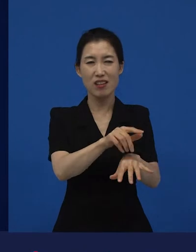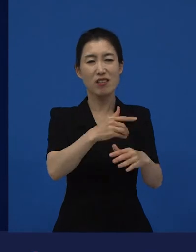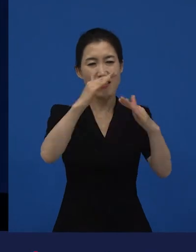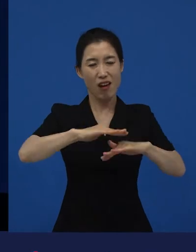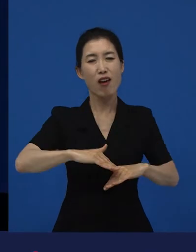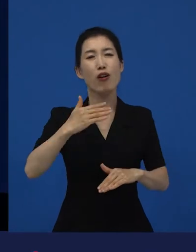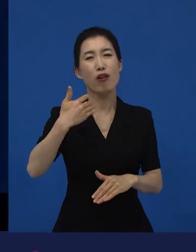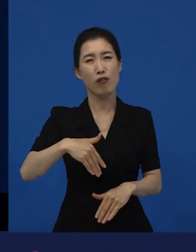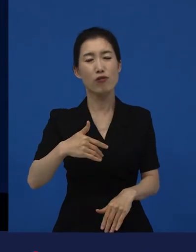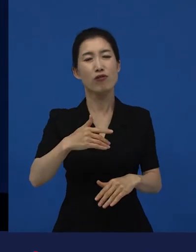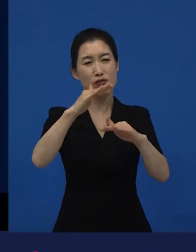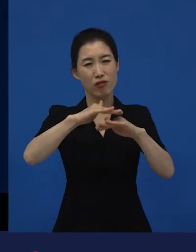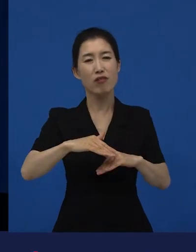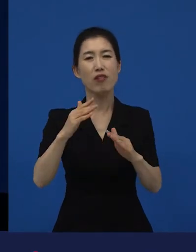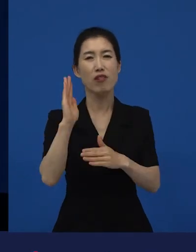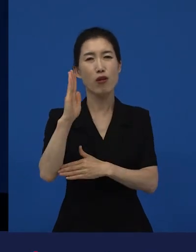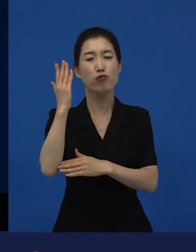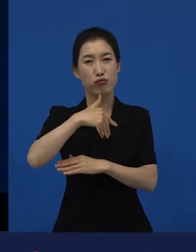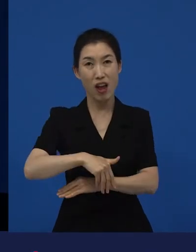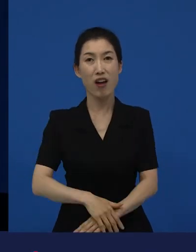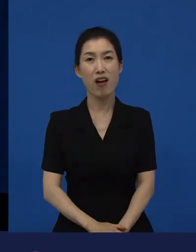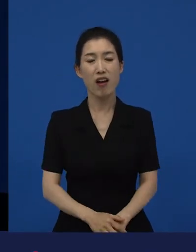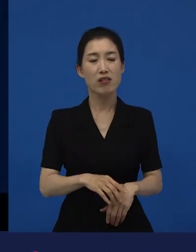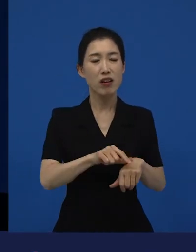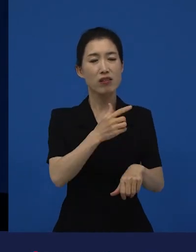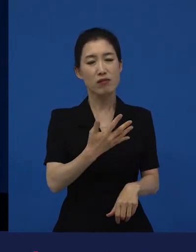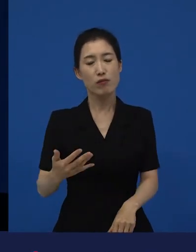그리고 그 영화는 점점점 시간이 지나면 지날수록